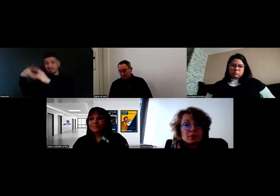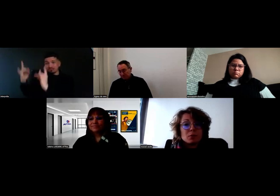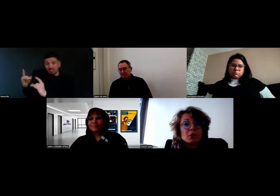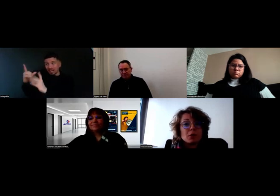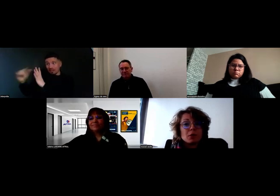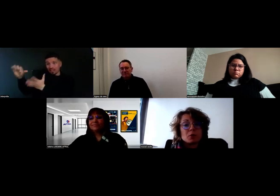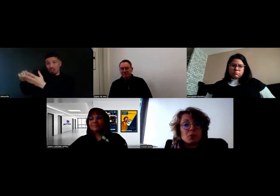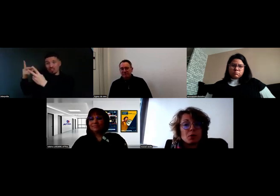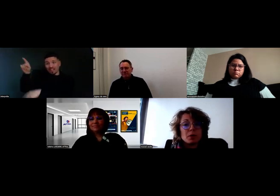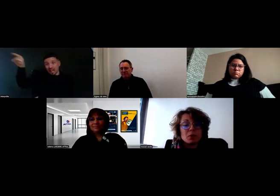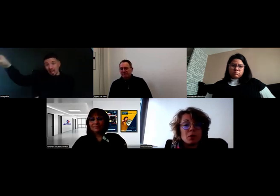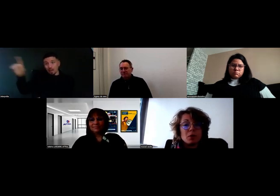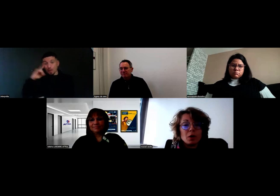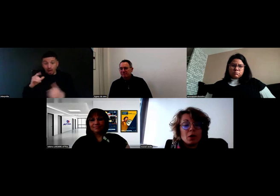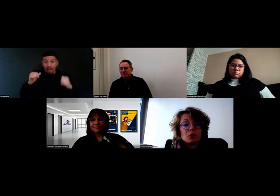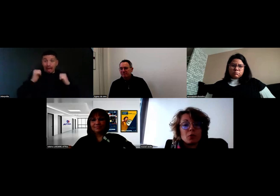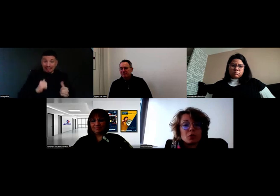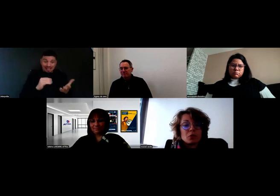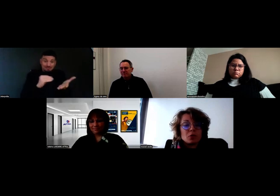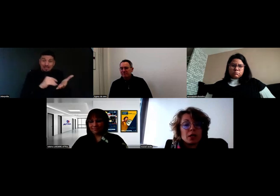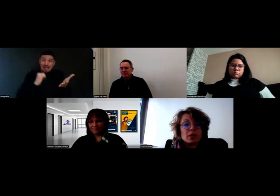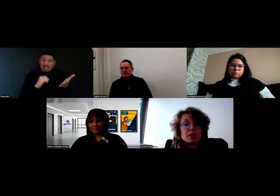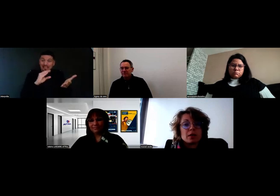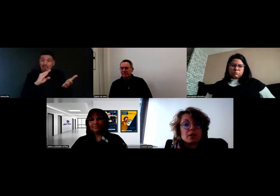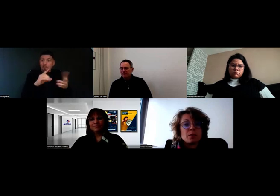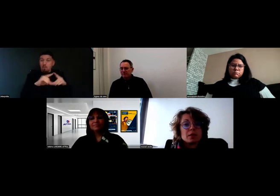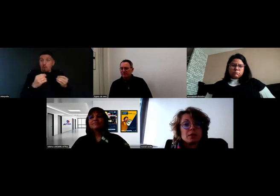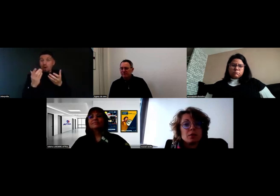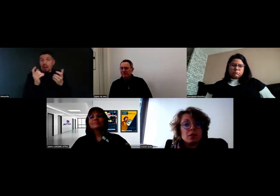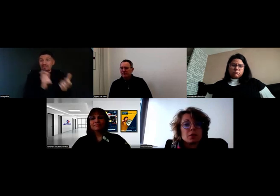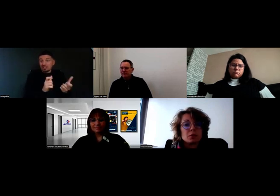Donc, les commerciaux, maintenant, font en sorte de créer des adresses par site de livraison,